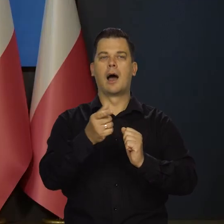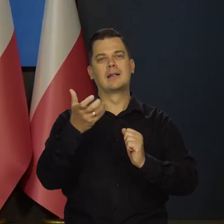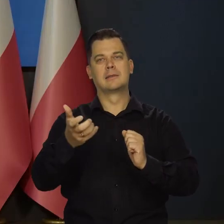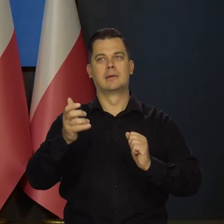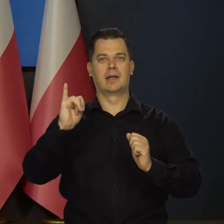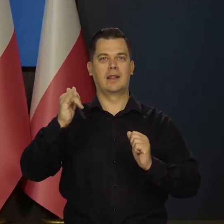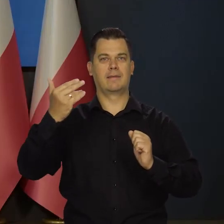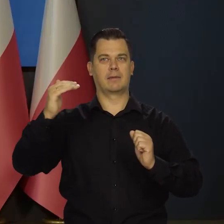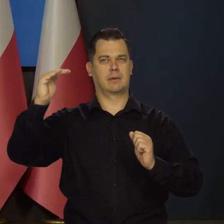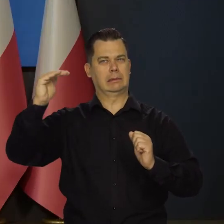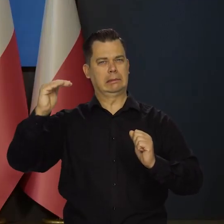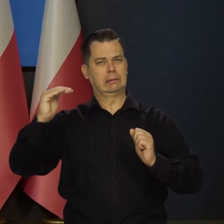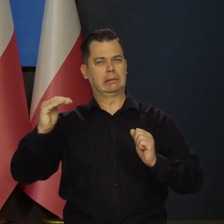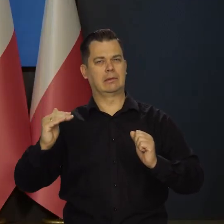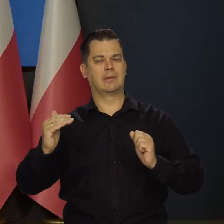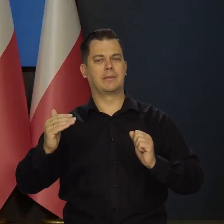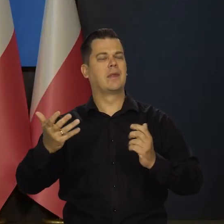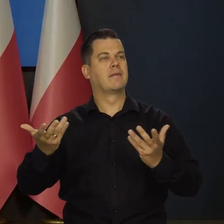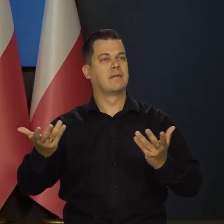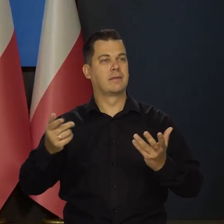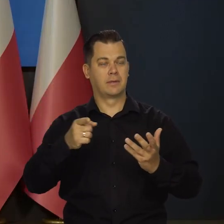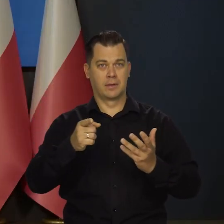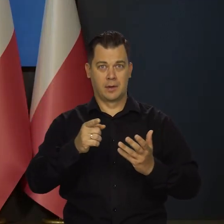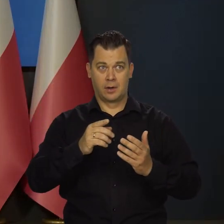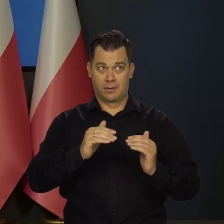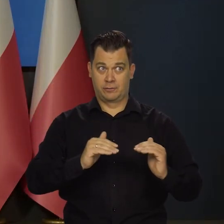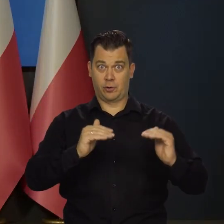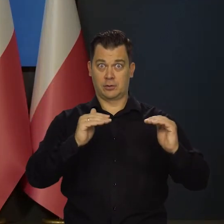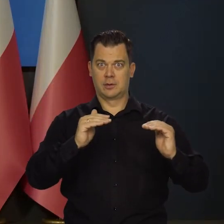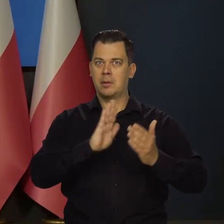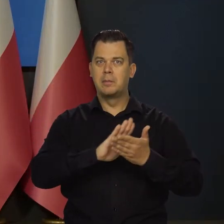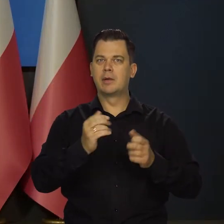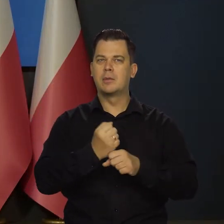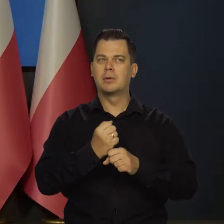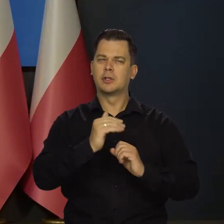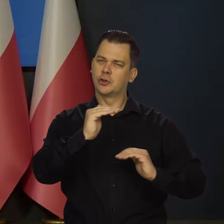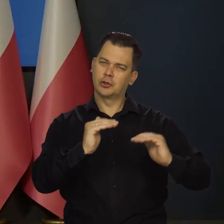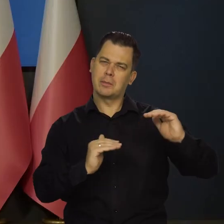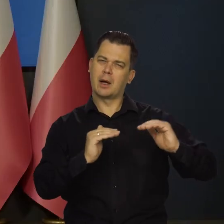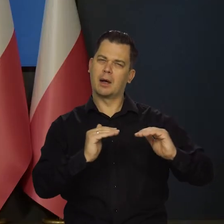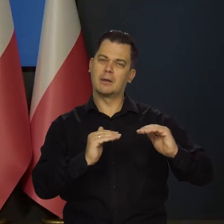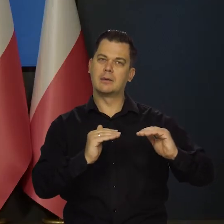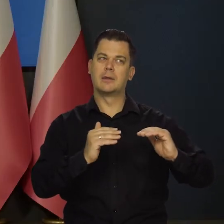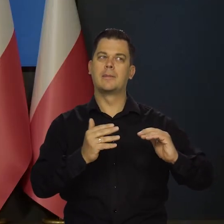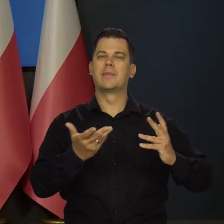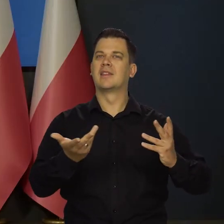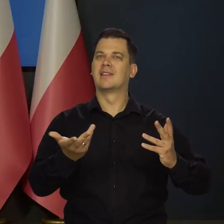i brak znaczącego wzrostu bezrobocia. No, jest to zasadniczo różny scenariusz,